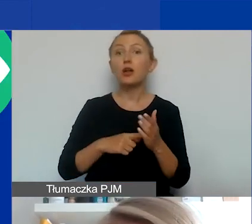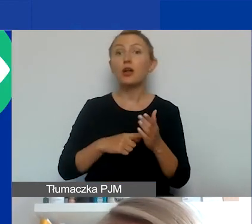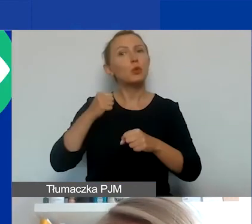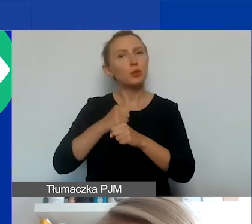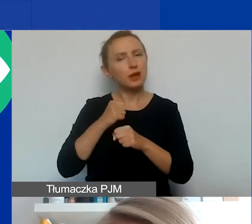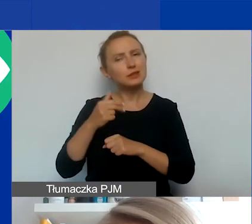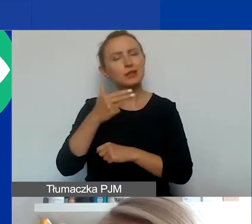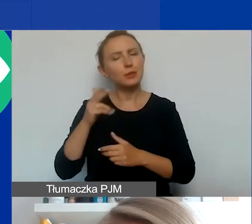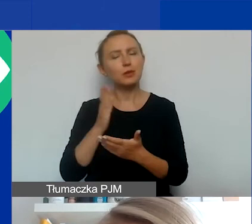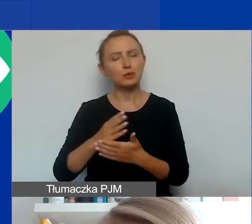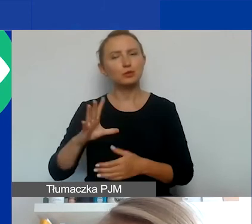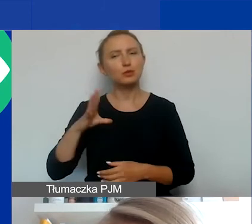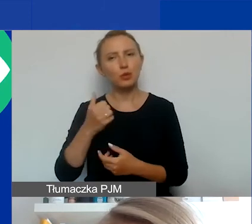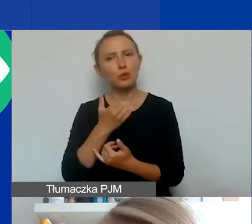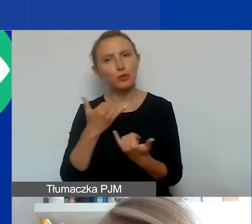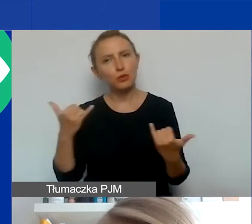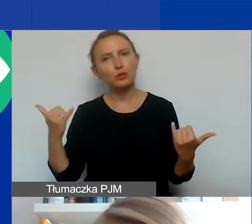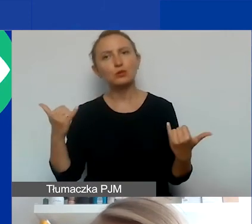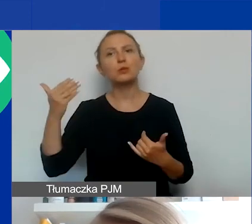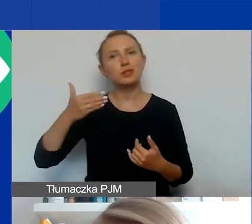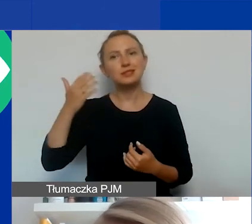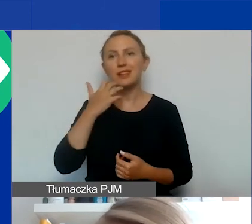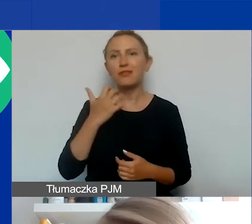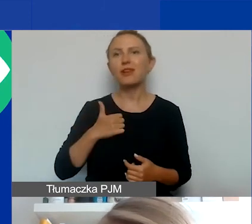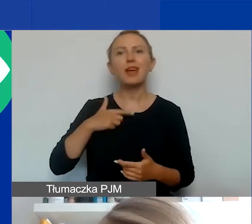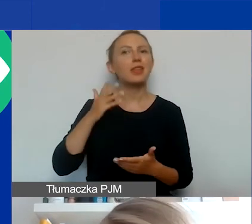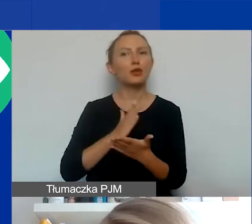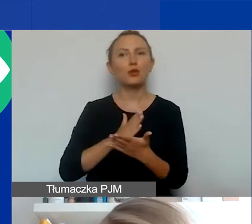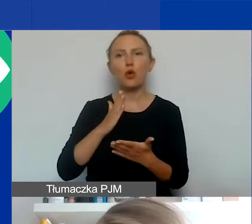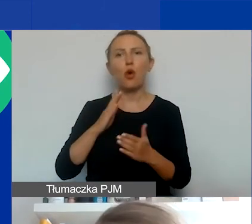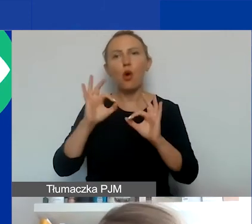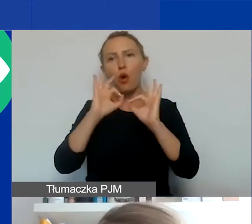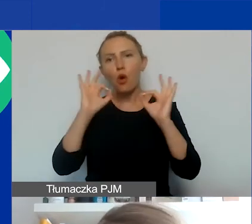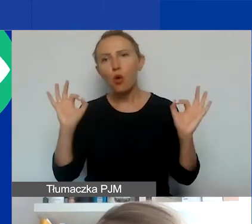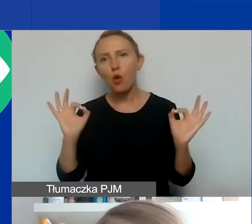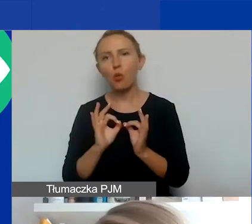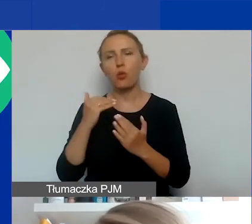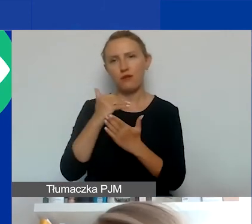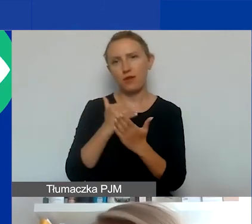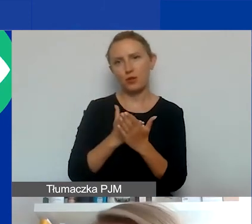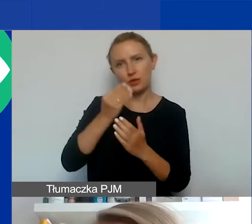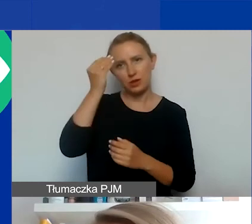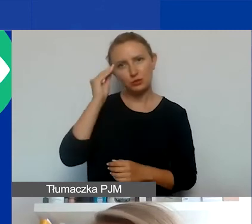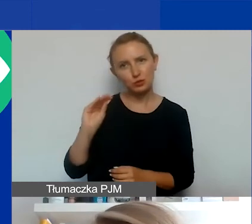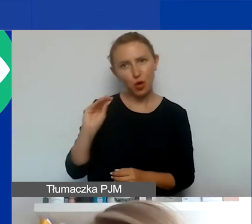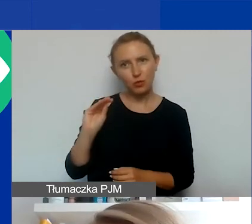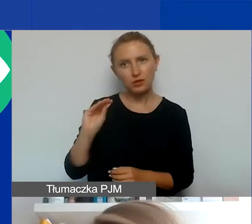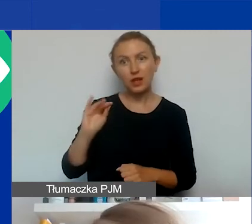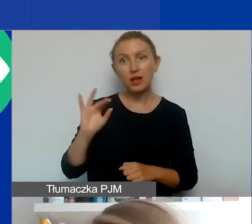w różnych prezentacjach wcześniejszych. Więc ja tylko ogólną zasadą przypomnę, że w projektach interwencyjnych